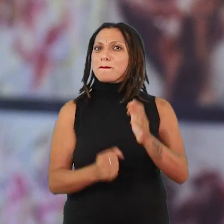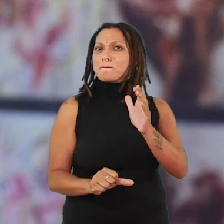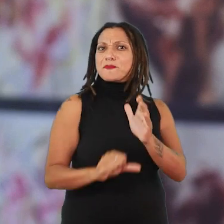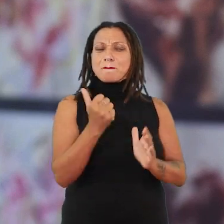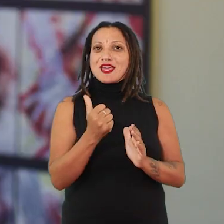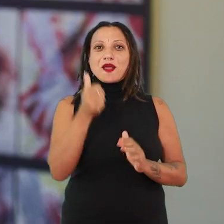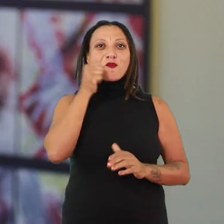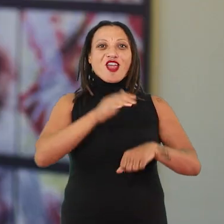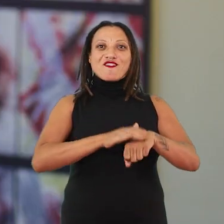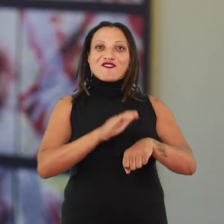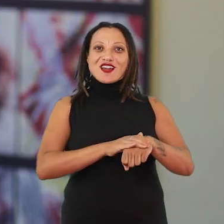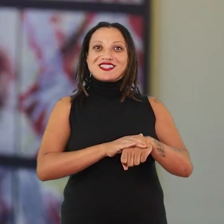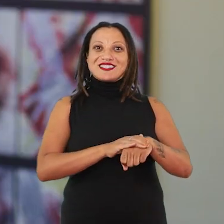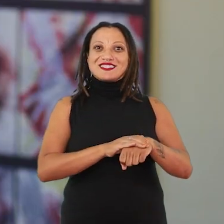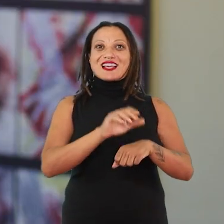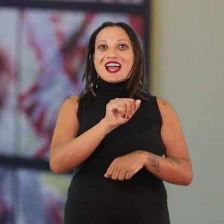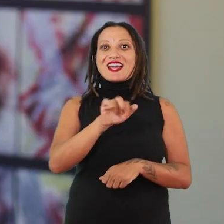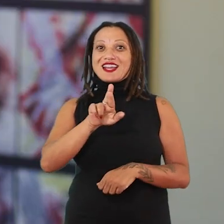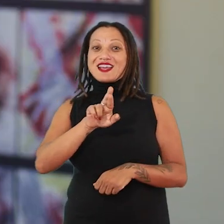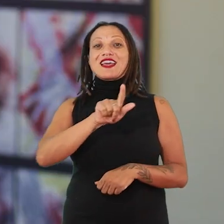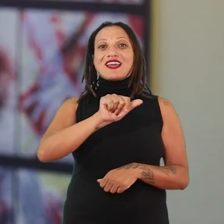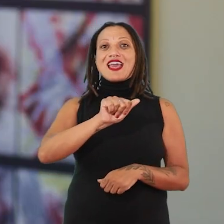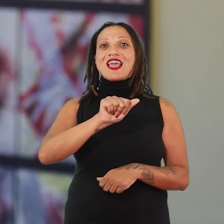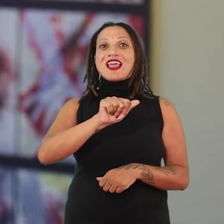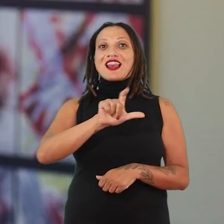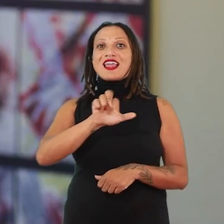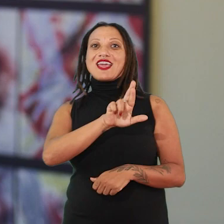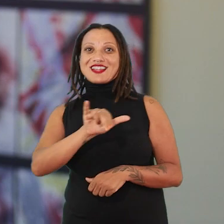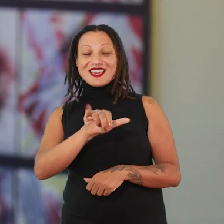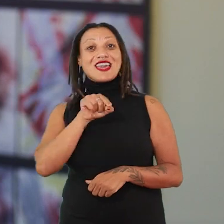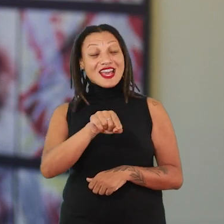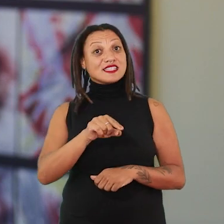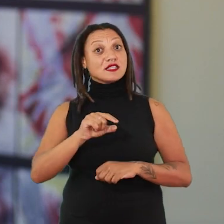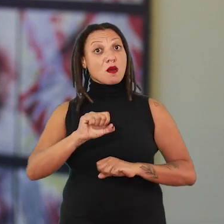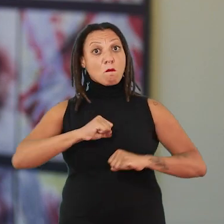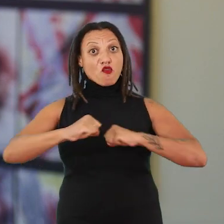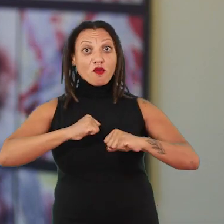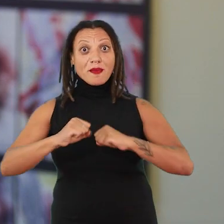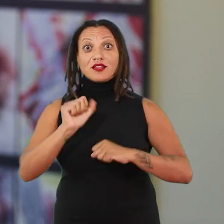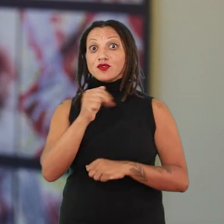no sentido de cooperativa mesmo, a A.I.R Gallery. Então esse movimento da Ana Mendieta também é um reflexo para cá.